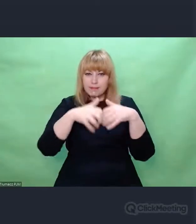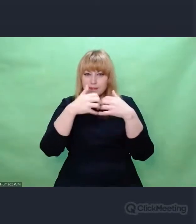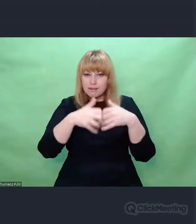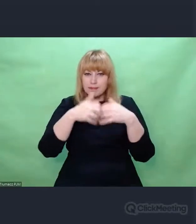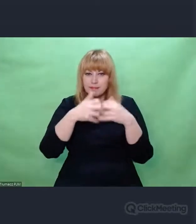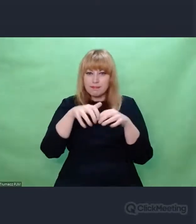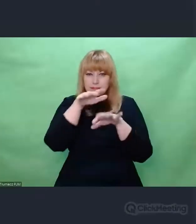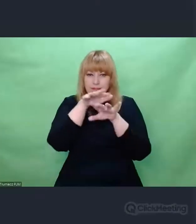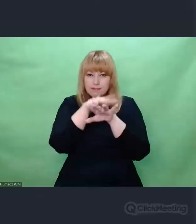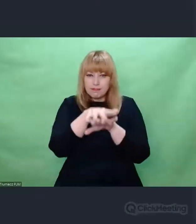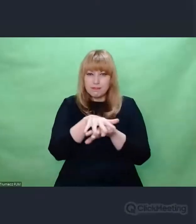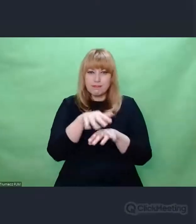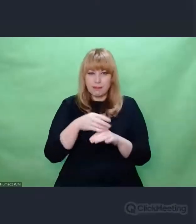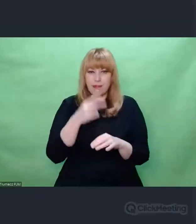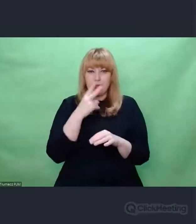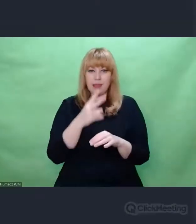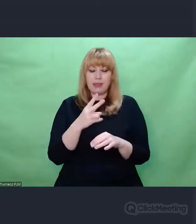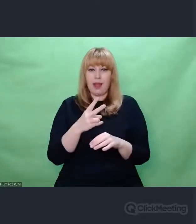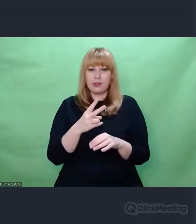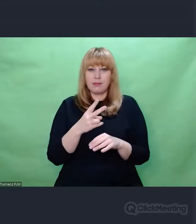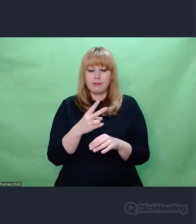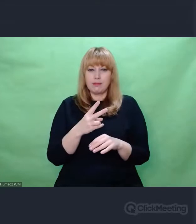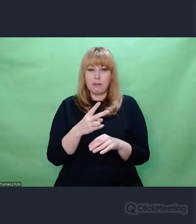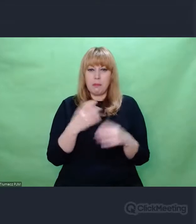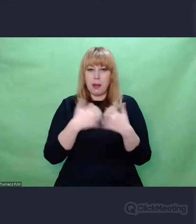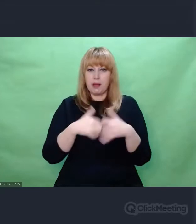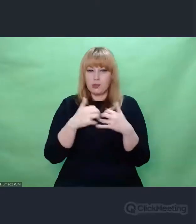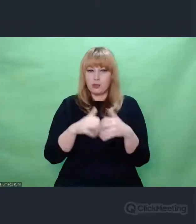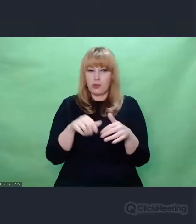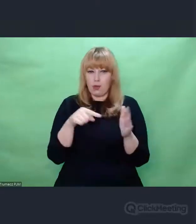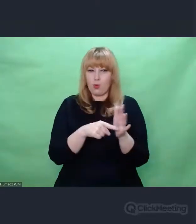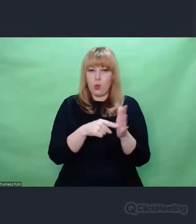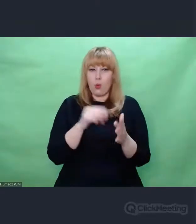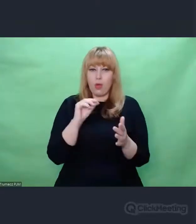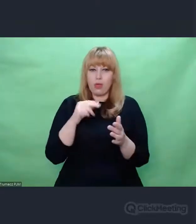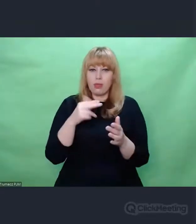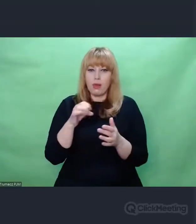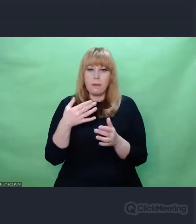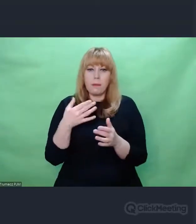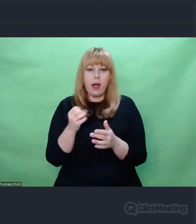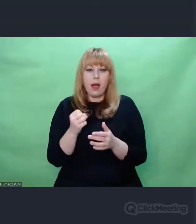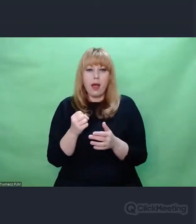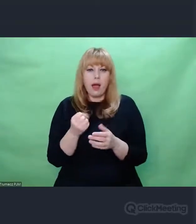to sensem jej istnienia ekosystemem "enigmowym" -